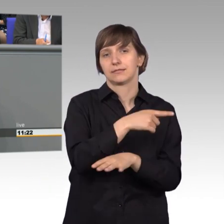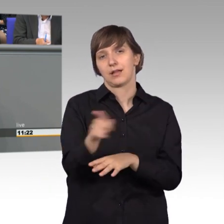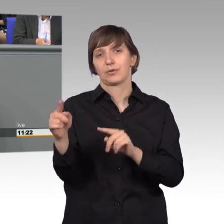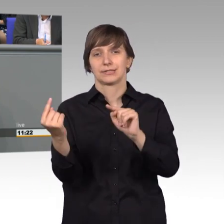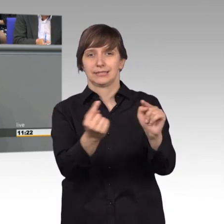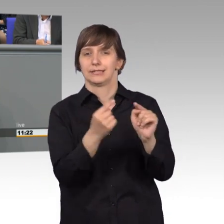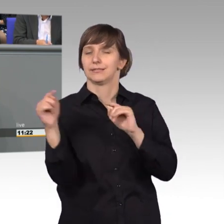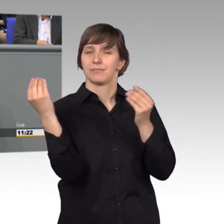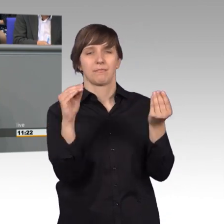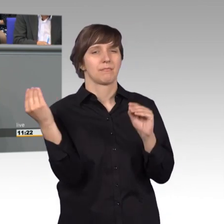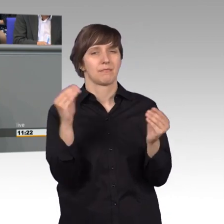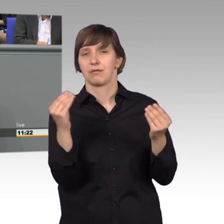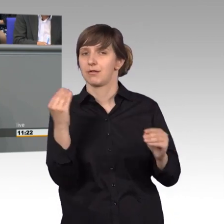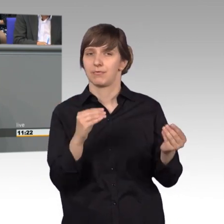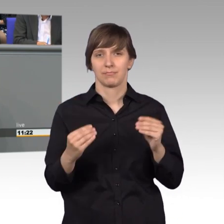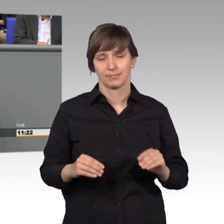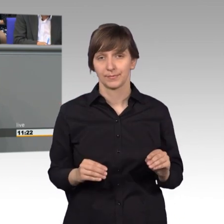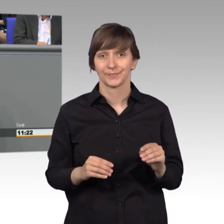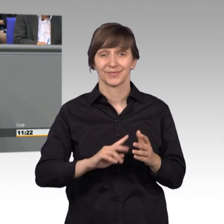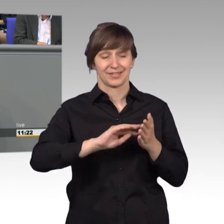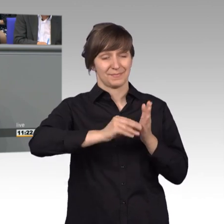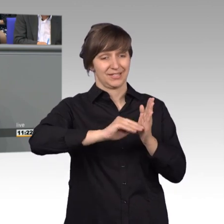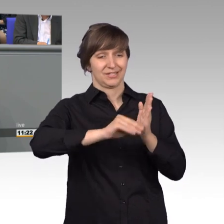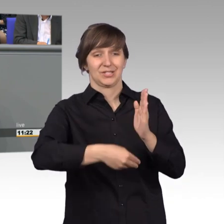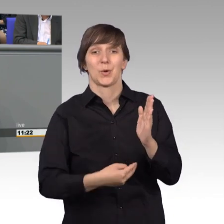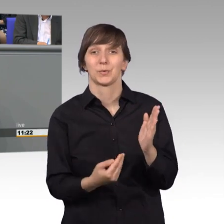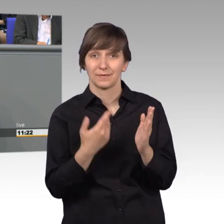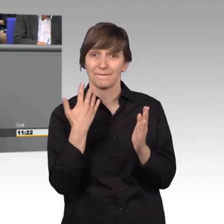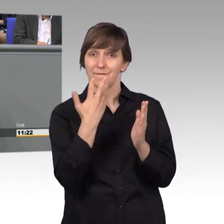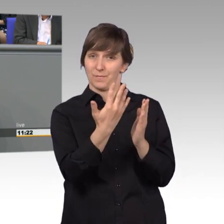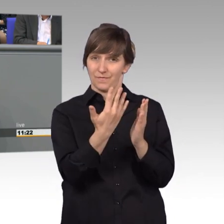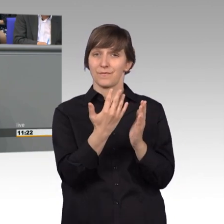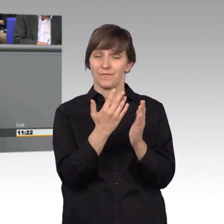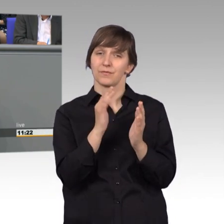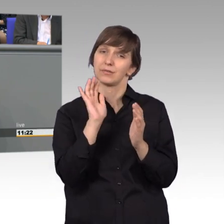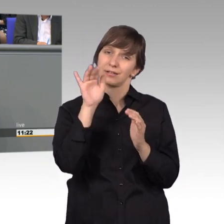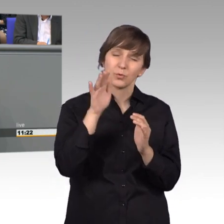und fünf Petitionen wurden mehr als 5000-mal elektronisch mitgezeichnet.